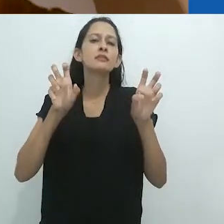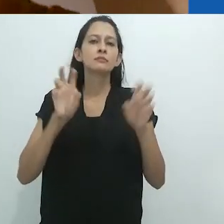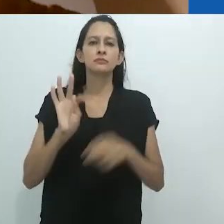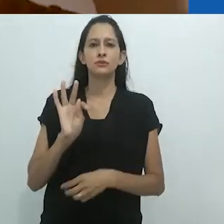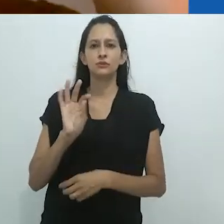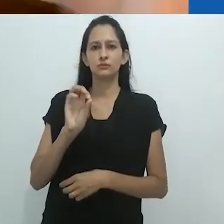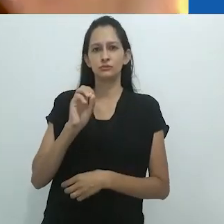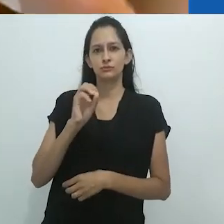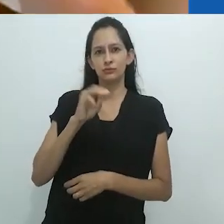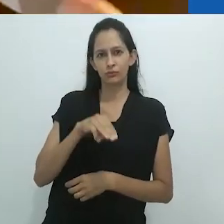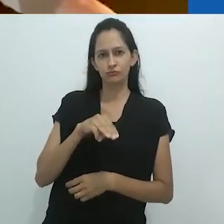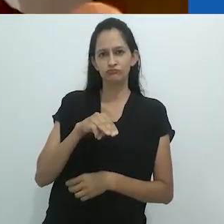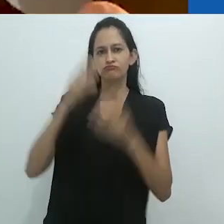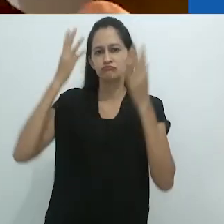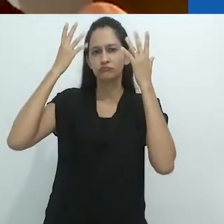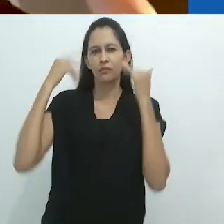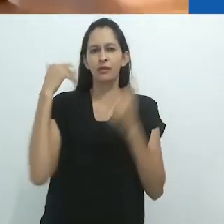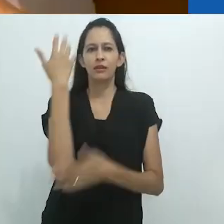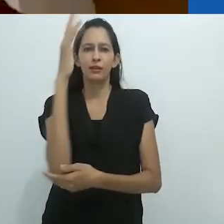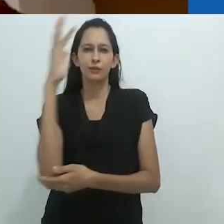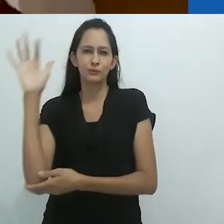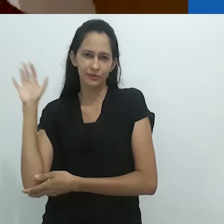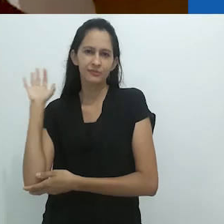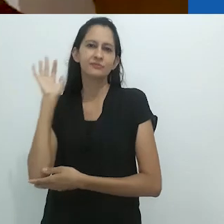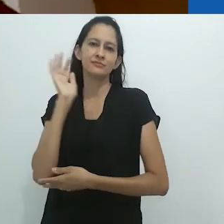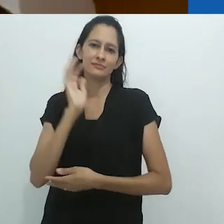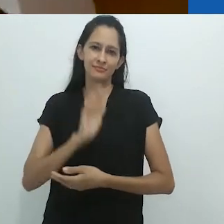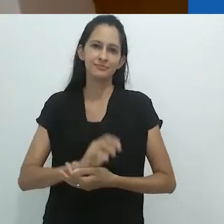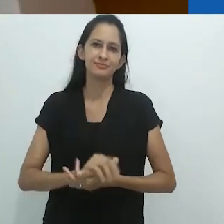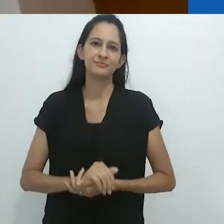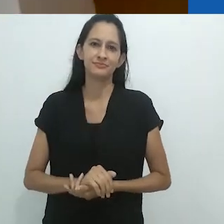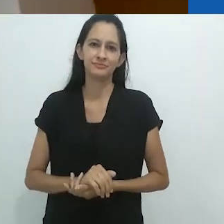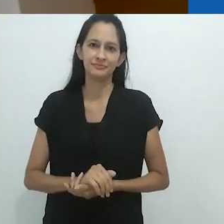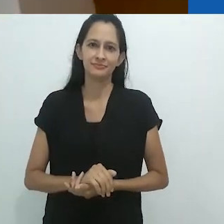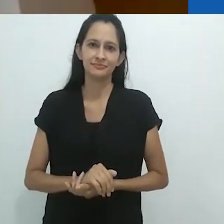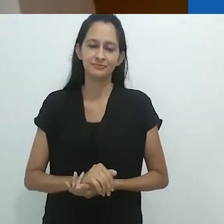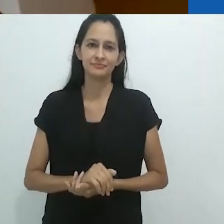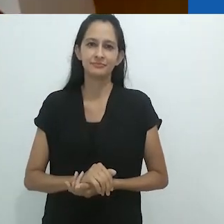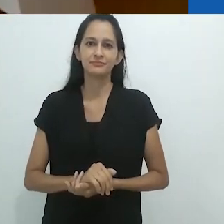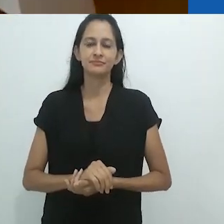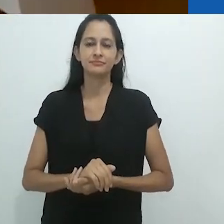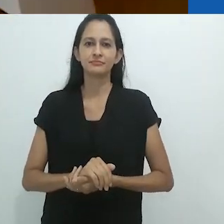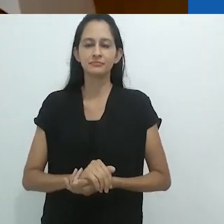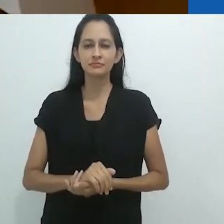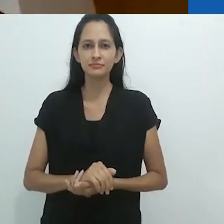e é intitulado “Tom, o naturalista”.